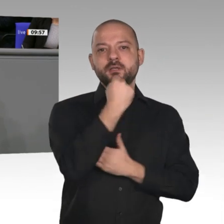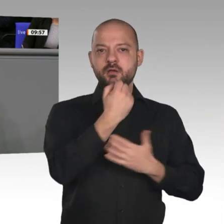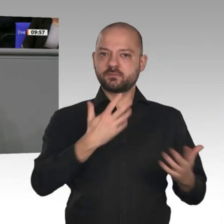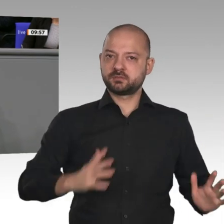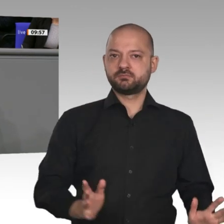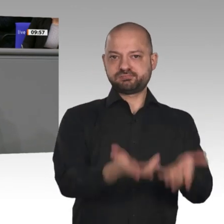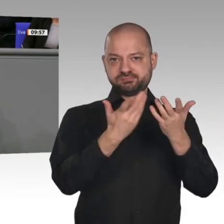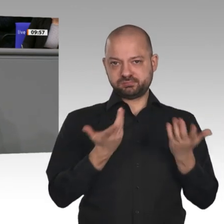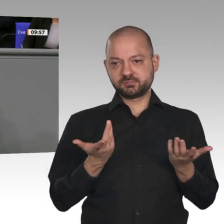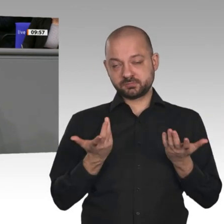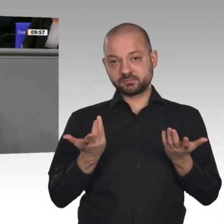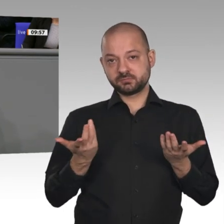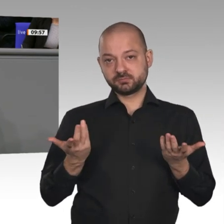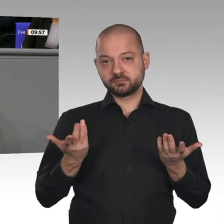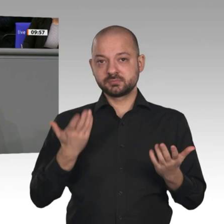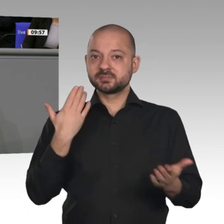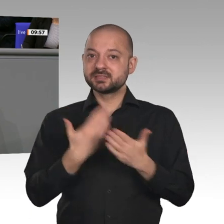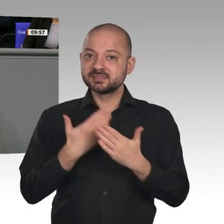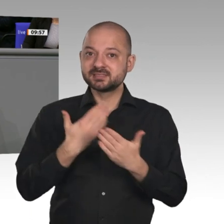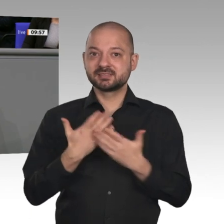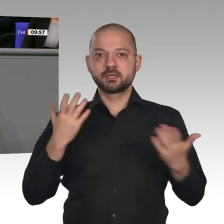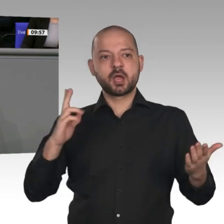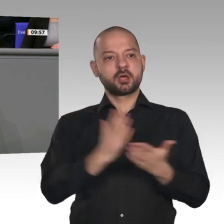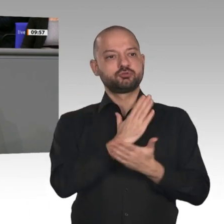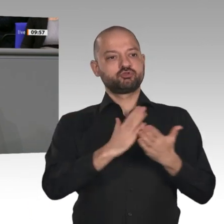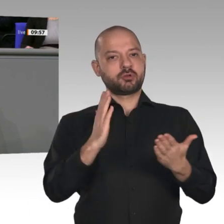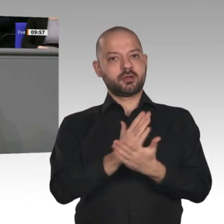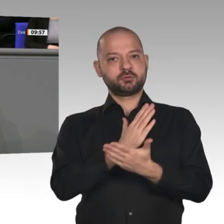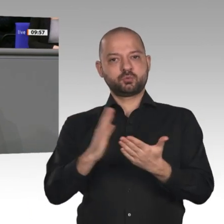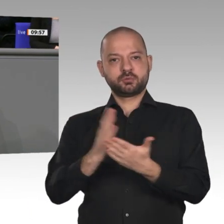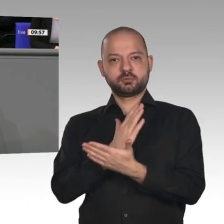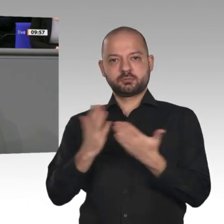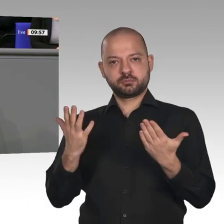wir im letzten Jahr entsprechende Entscheidungen im Fachkräftebereich getroffen haben. Wir